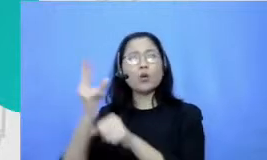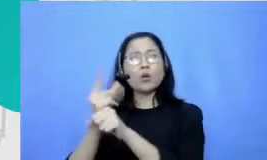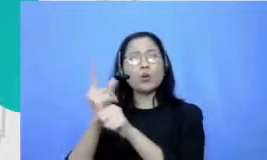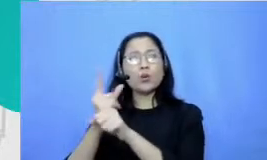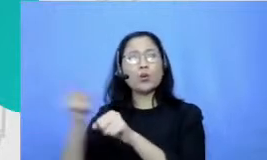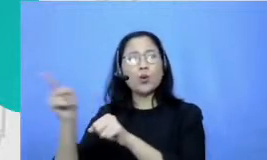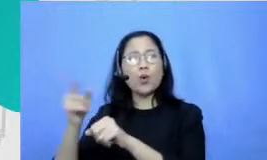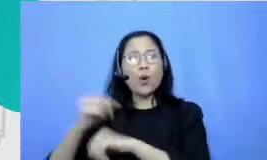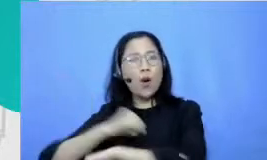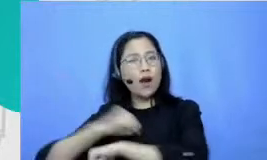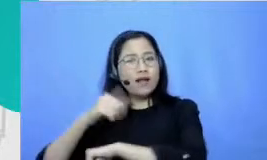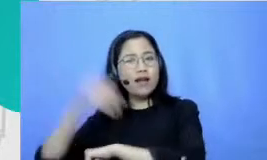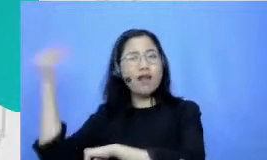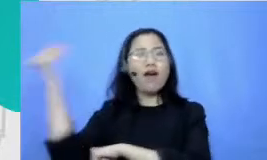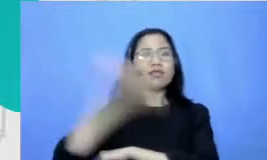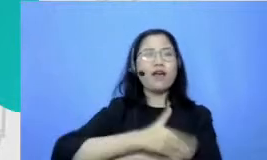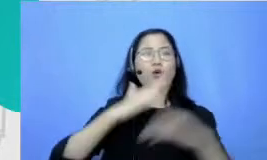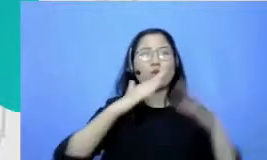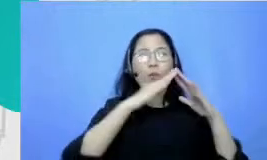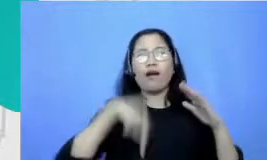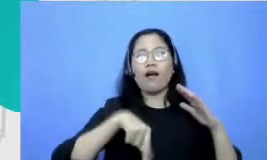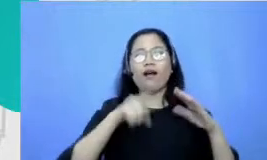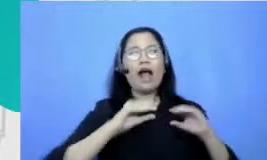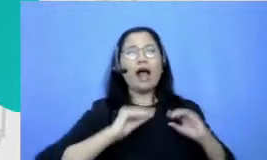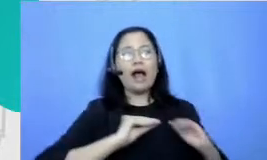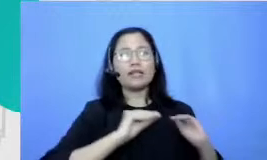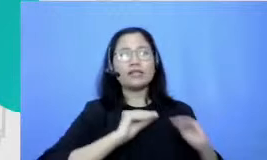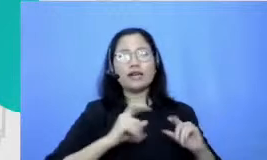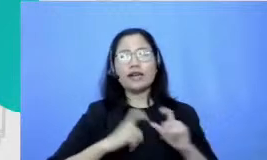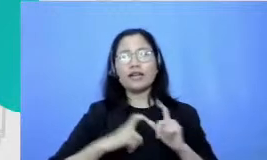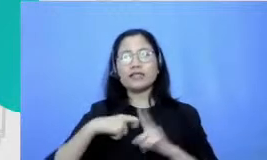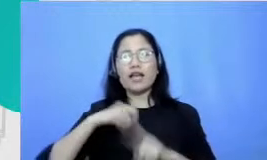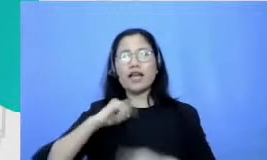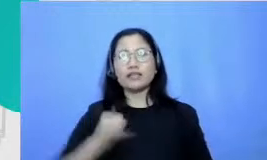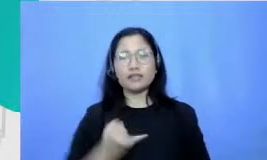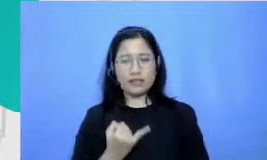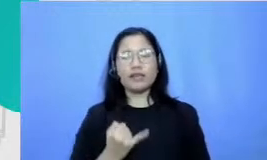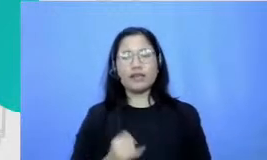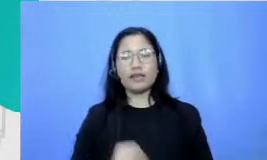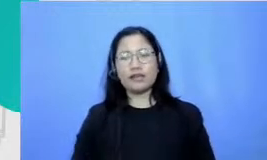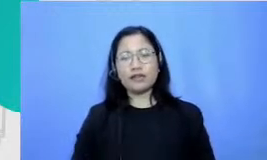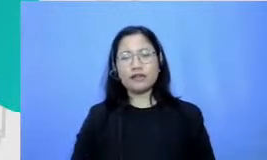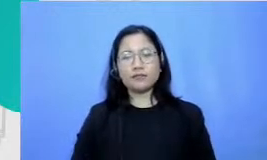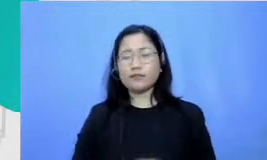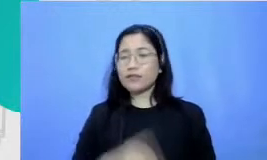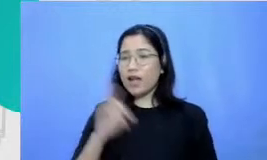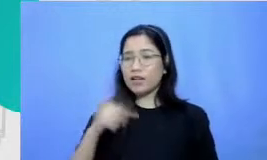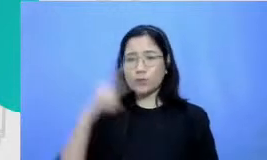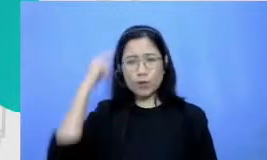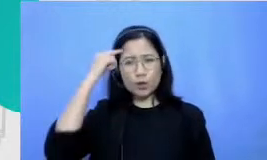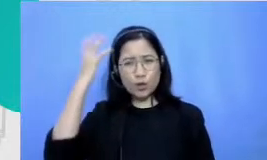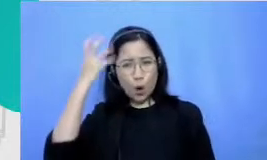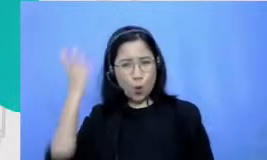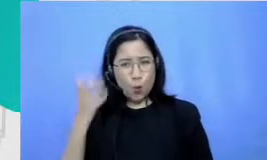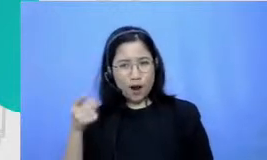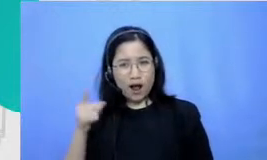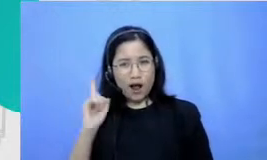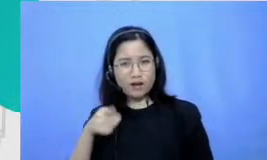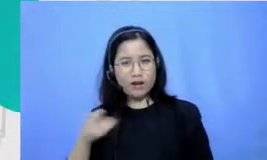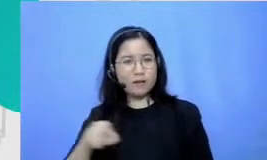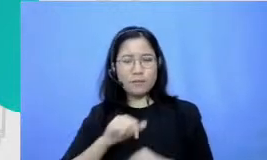datang untuk belajar SKJ dan trauma atau ketakutan terhadap pelajaran olahraga tuh juga sampai-sampai